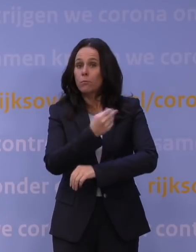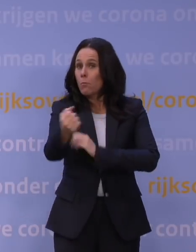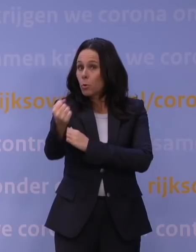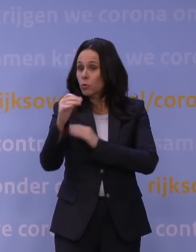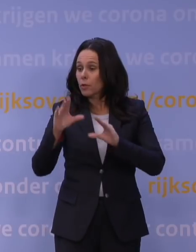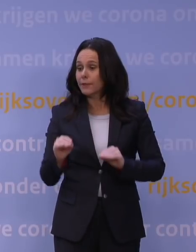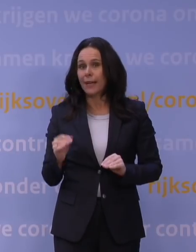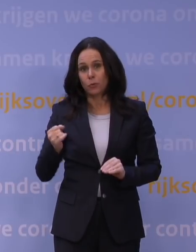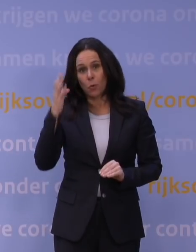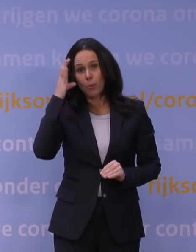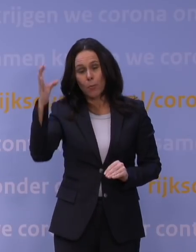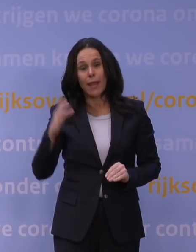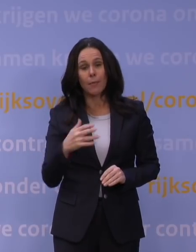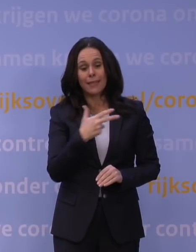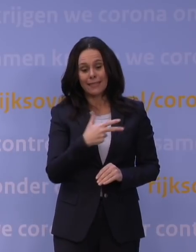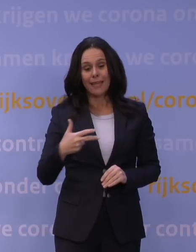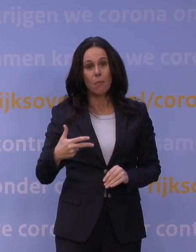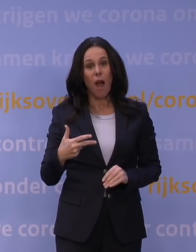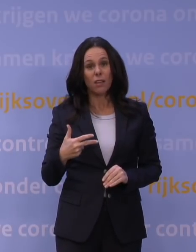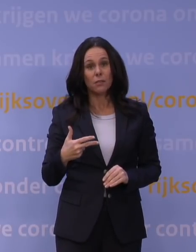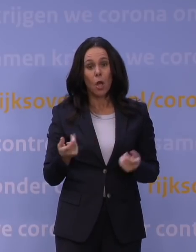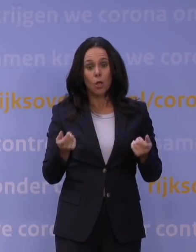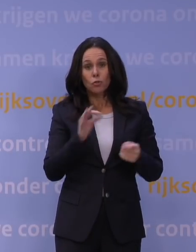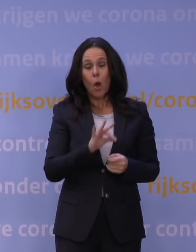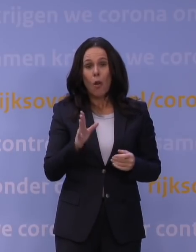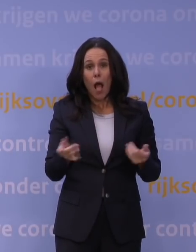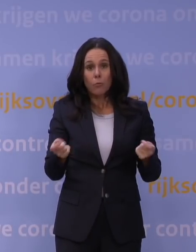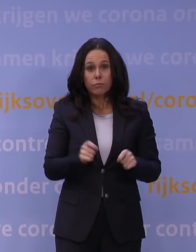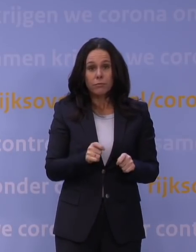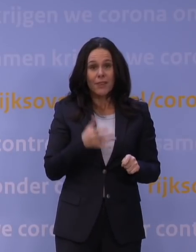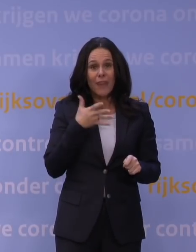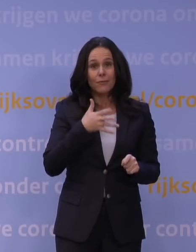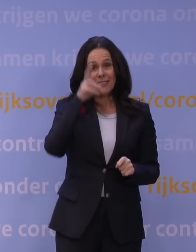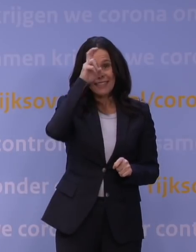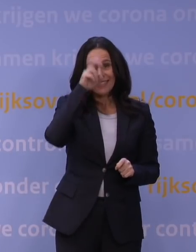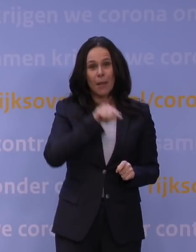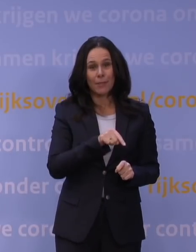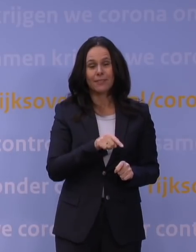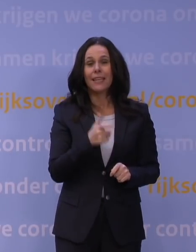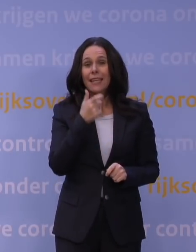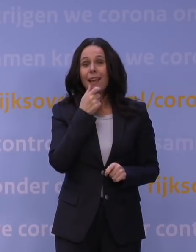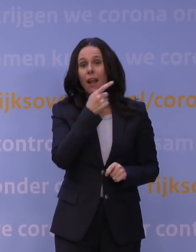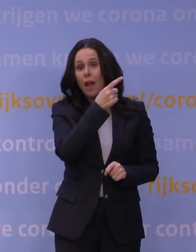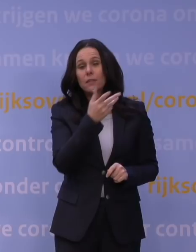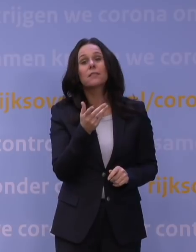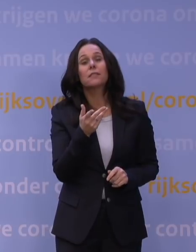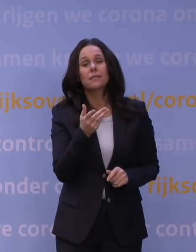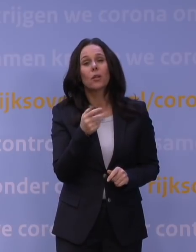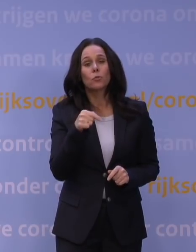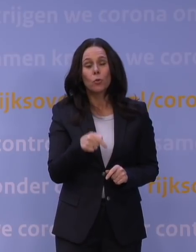In Denemarken bijvoorbeeld zijn de scholen al dicht vanaf 15 december. In Engeland, waar inmiddels zo'n 40 procent geboosterd is,